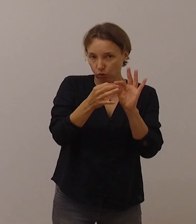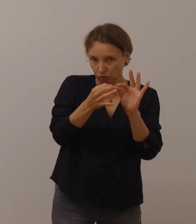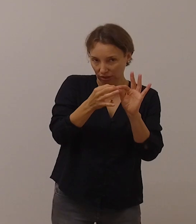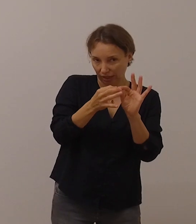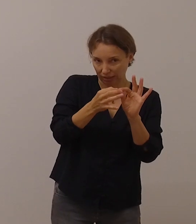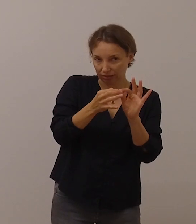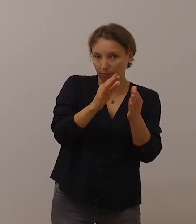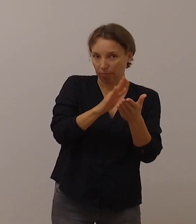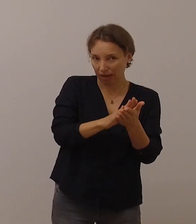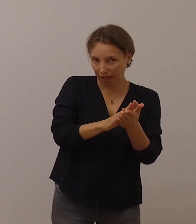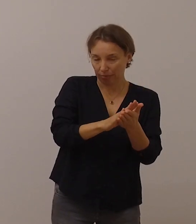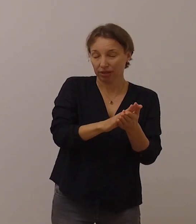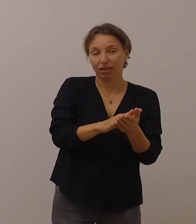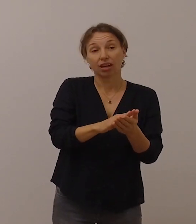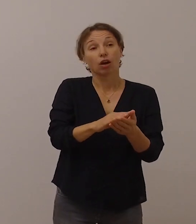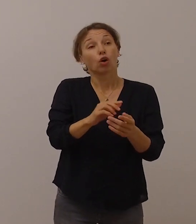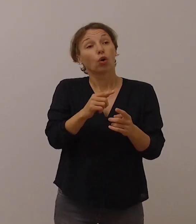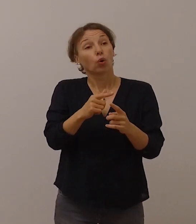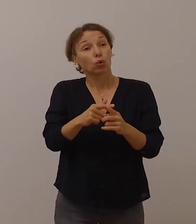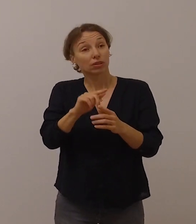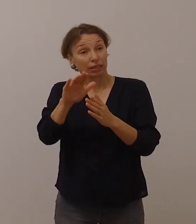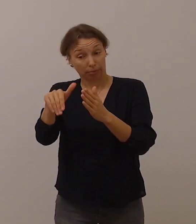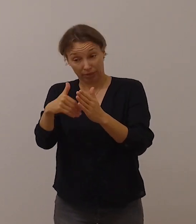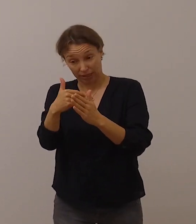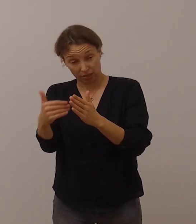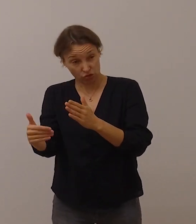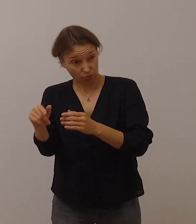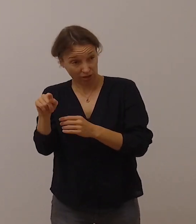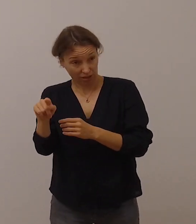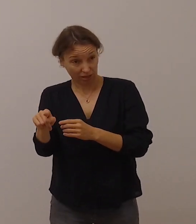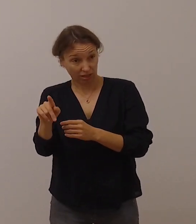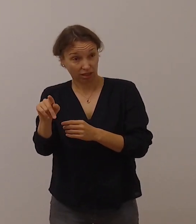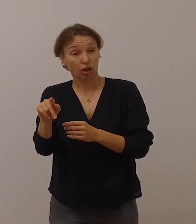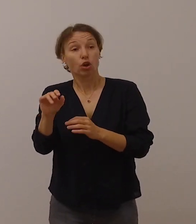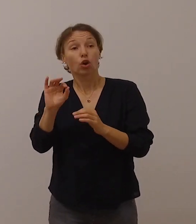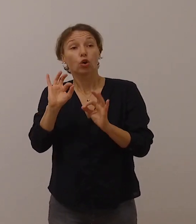Und mit Hilfe der Gebärdensprache kann man sich gut unterhalten,